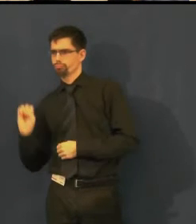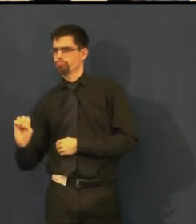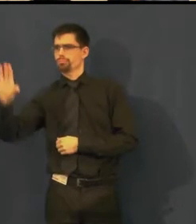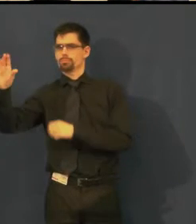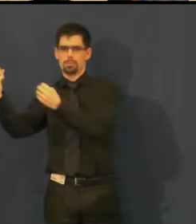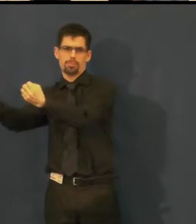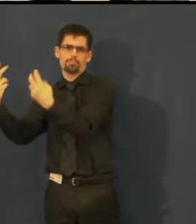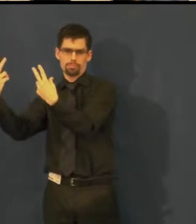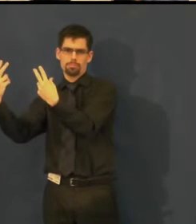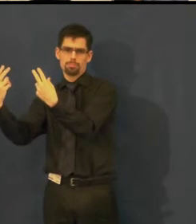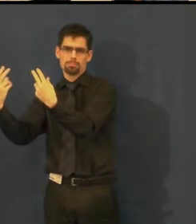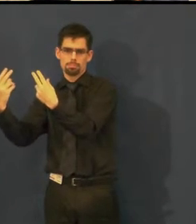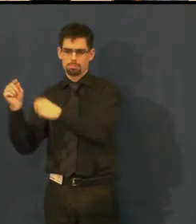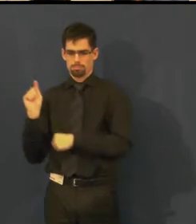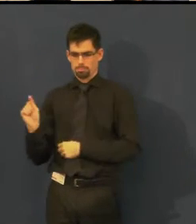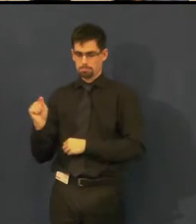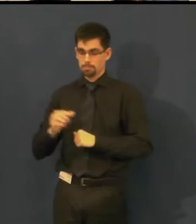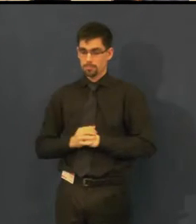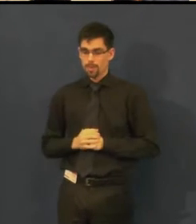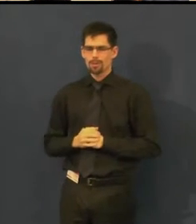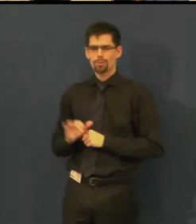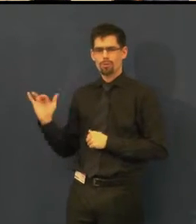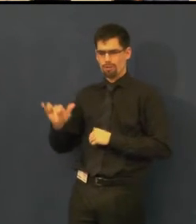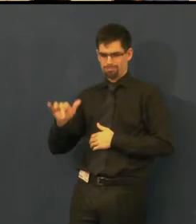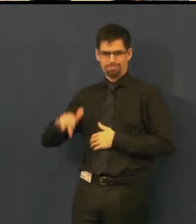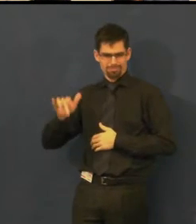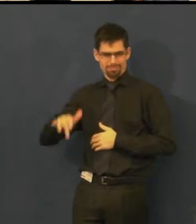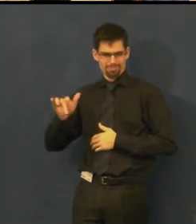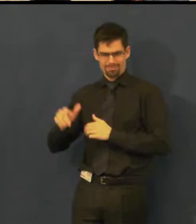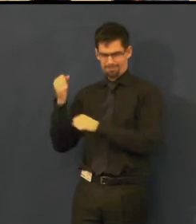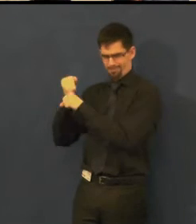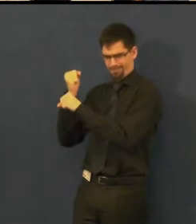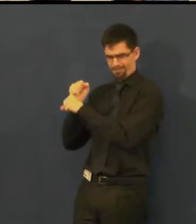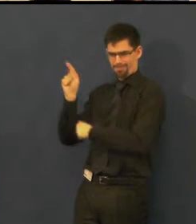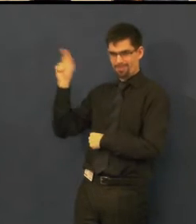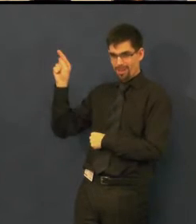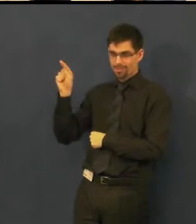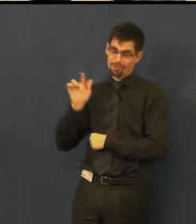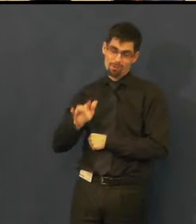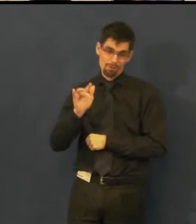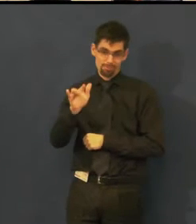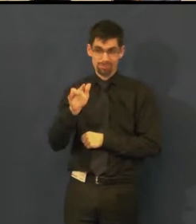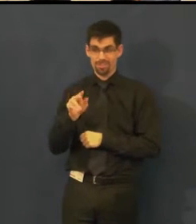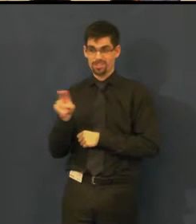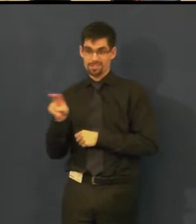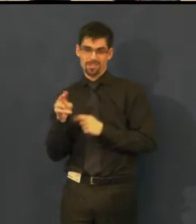Někdy pro toho klikače může být ta situace až natolik "zábavná",